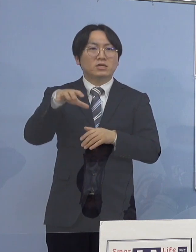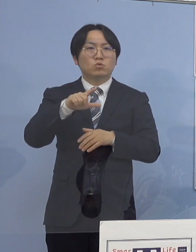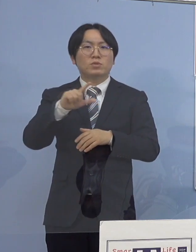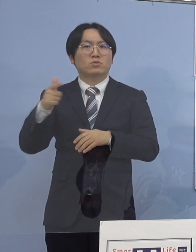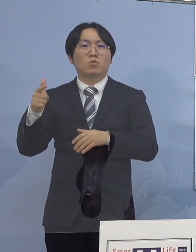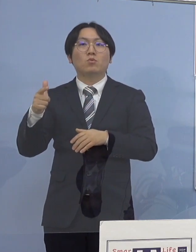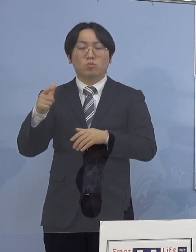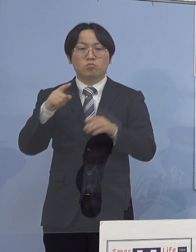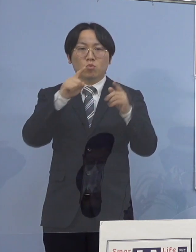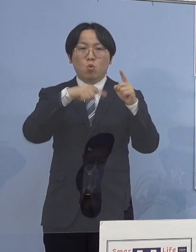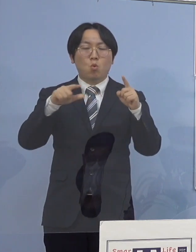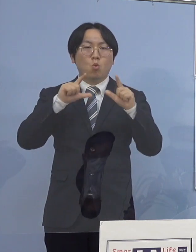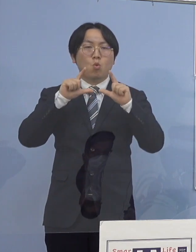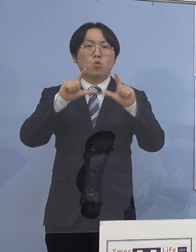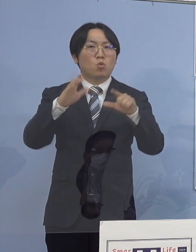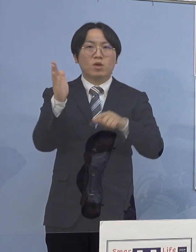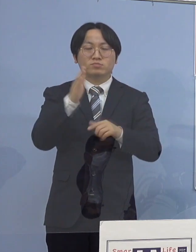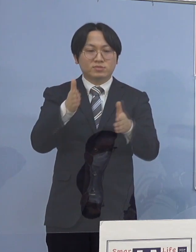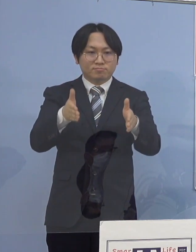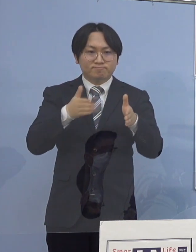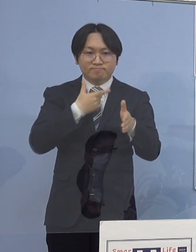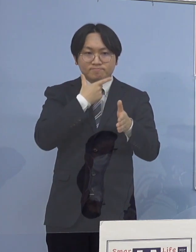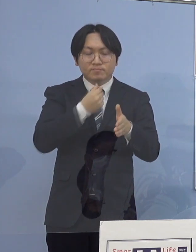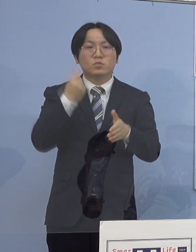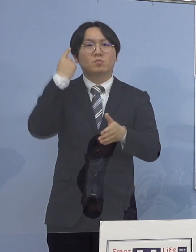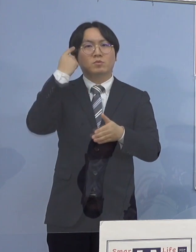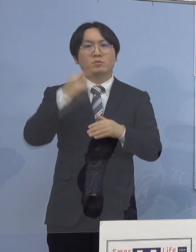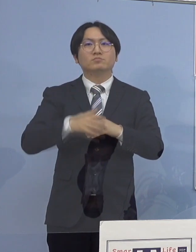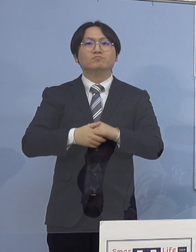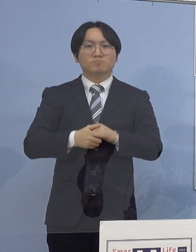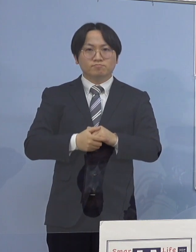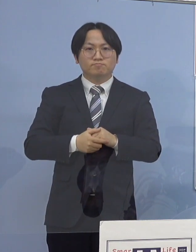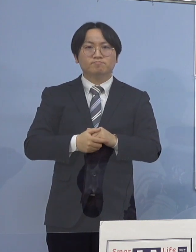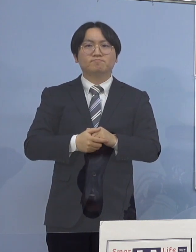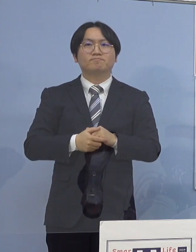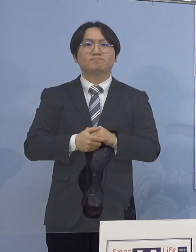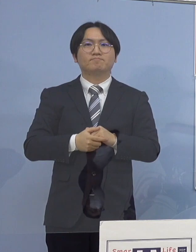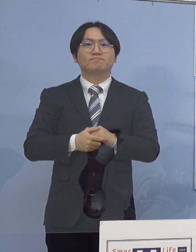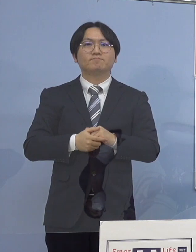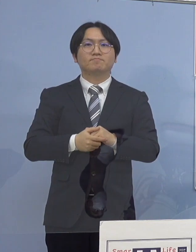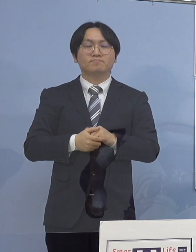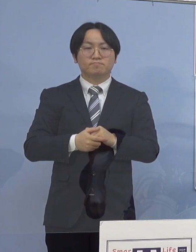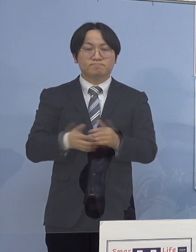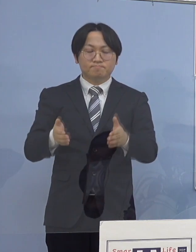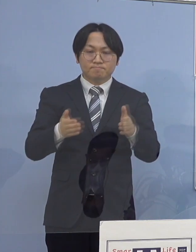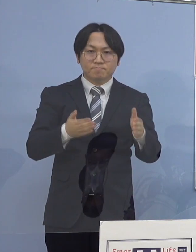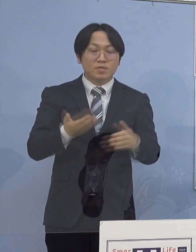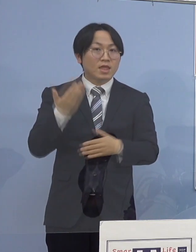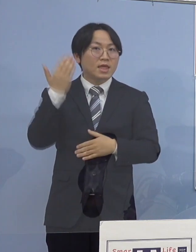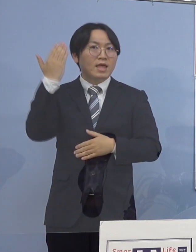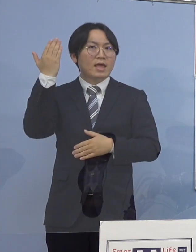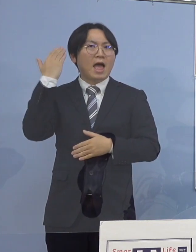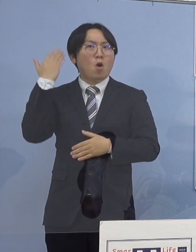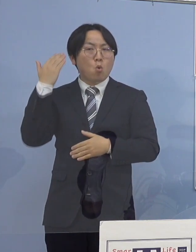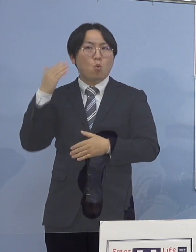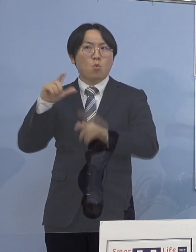差し控えさせていただきます それでは次に過去に発生したクラスター7つ